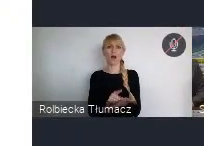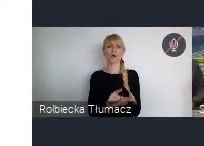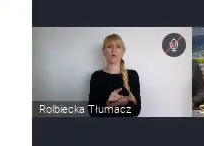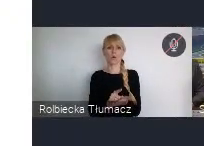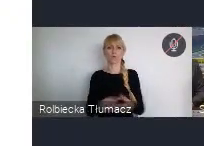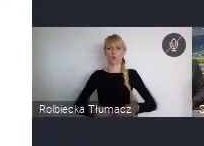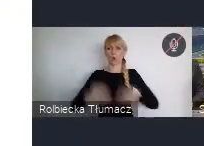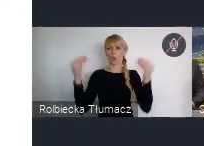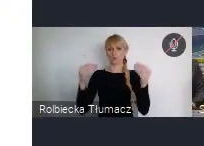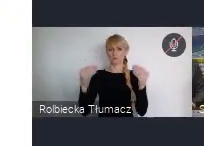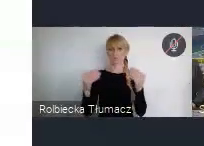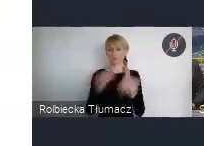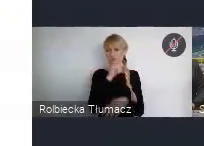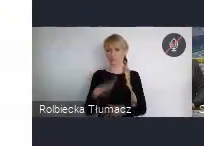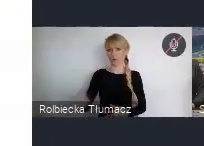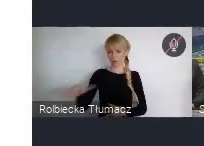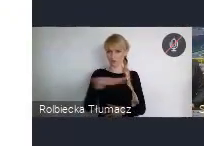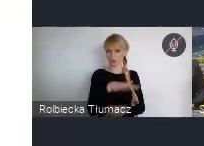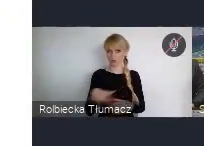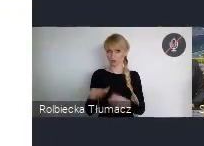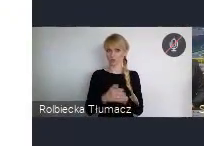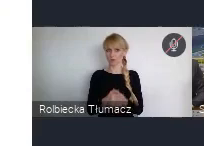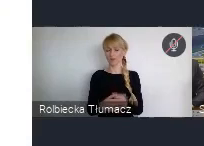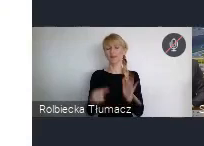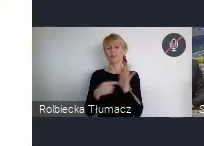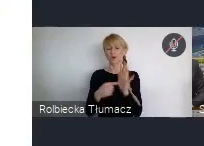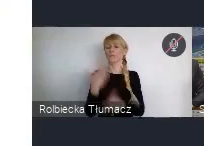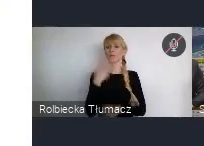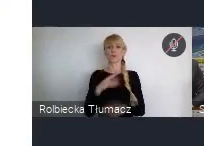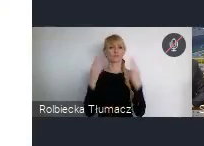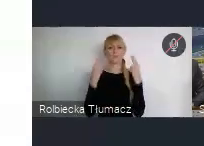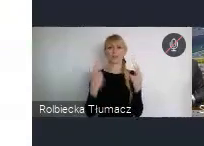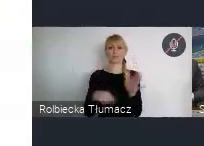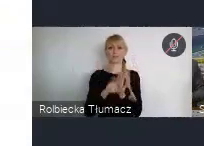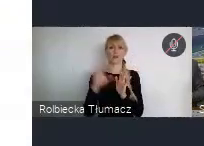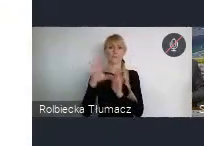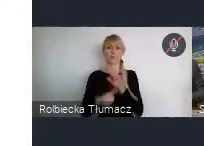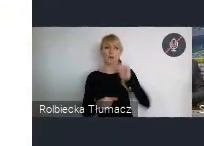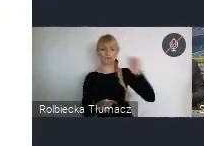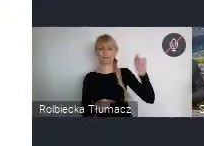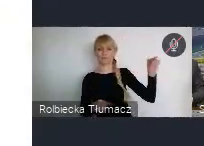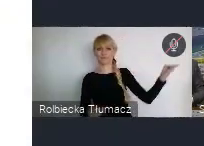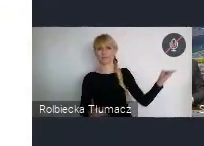To jest na pewno taki aspekt, który dla miast właśnie, też z tych krajów rozwijających się, jest bardzo interesujący.